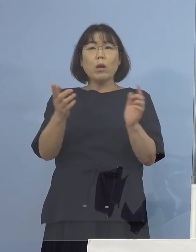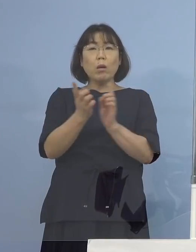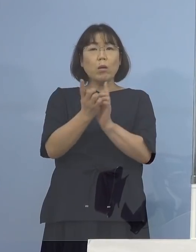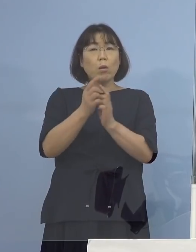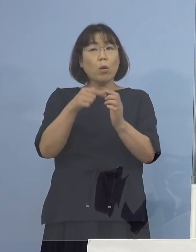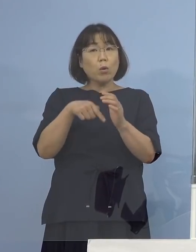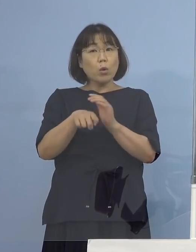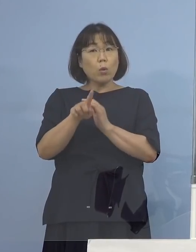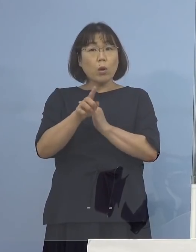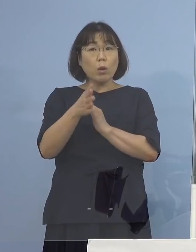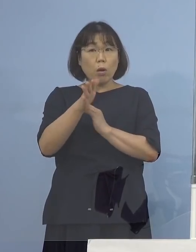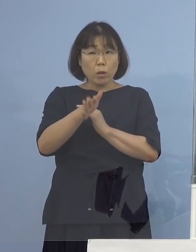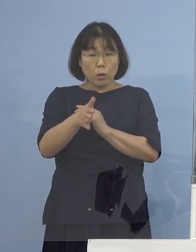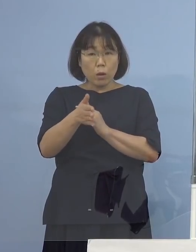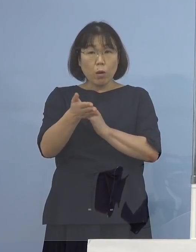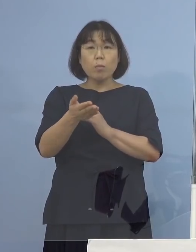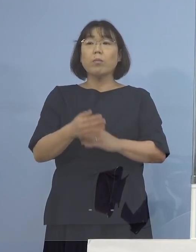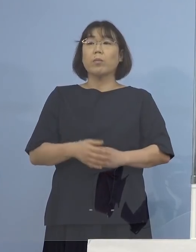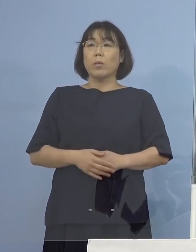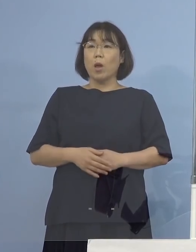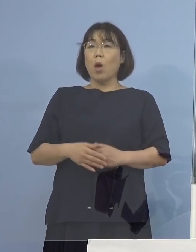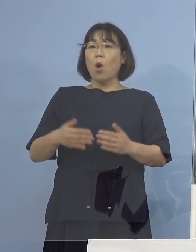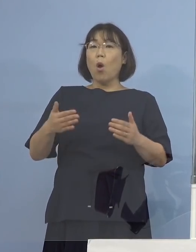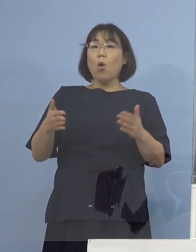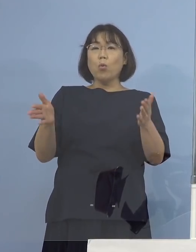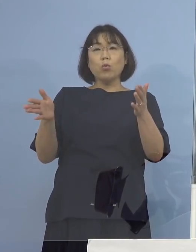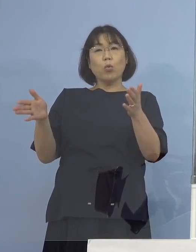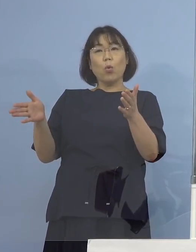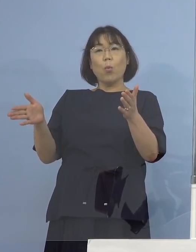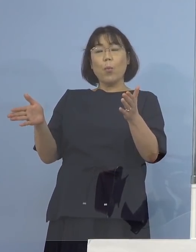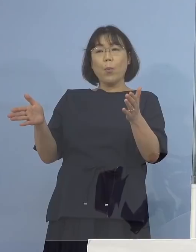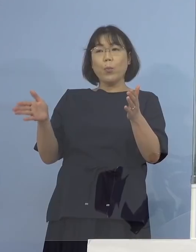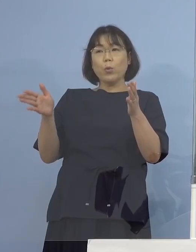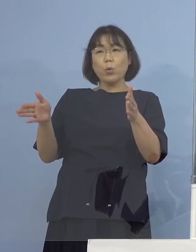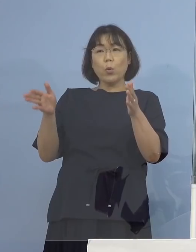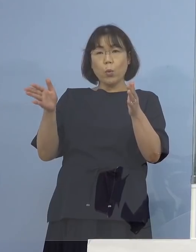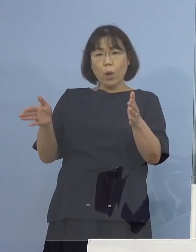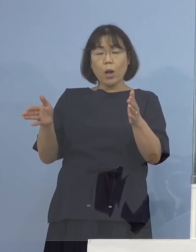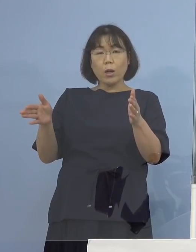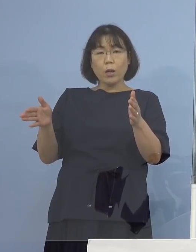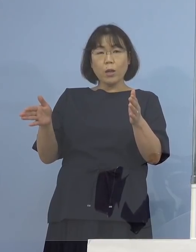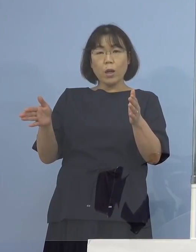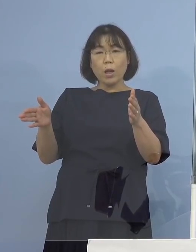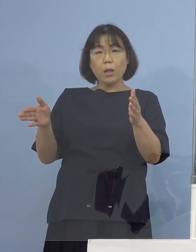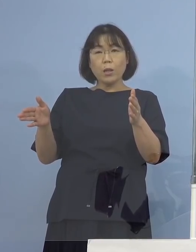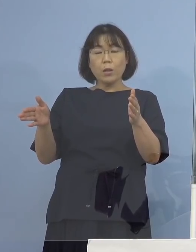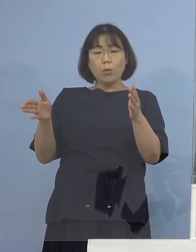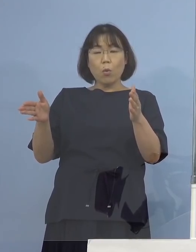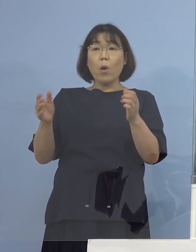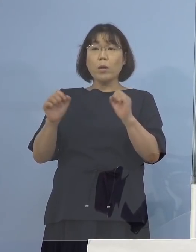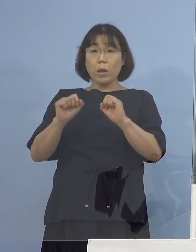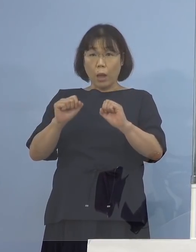（知事） それまでの間でやったもの そしてその間でいう形になりますから